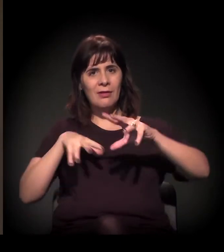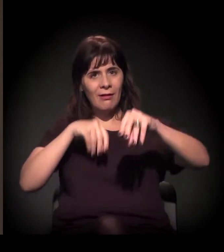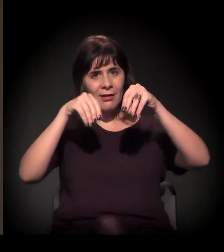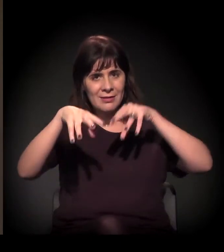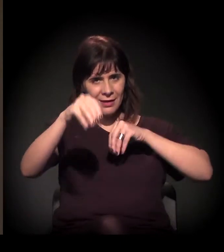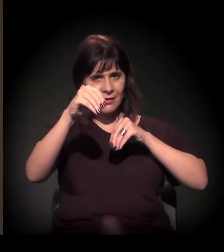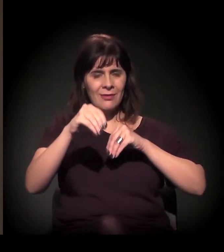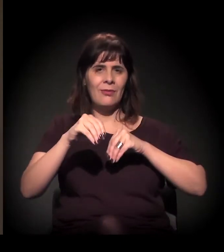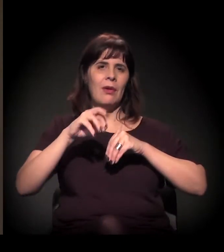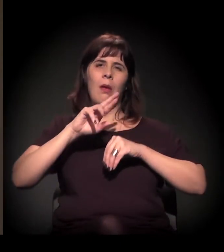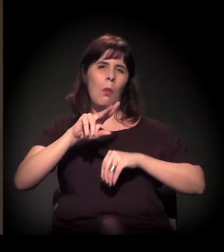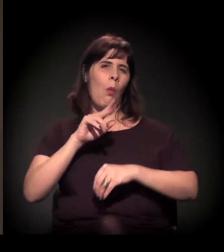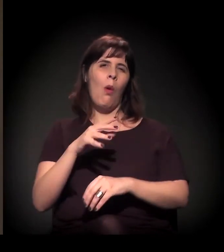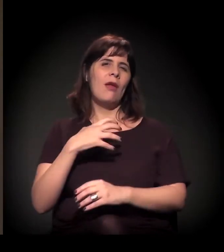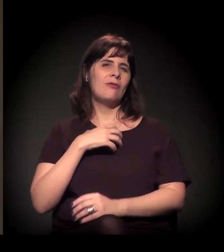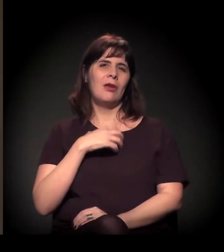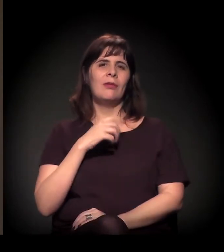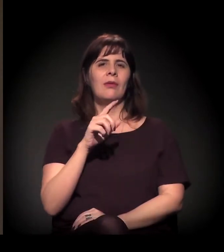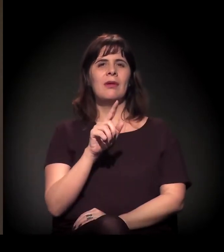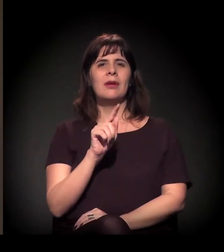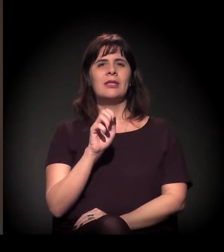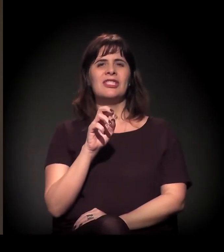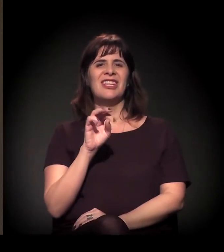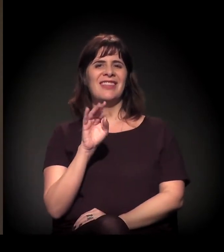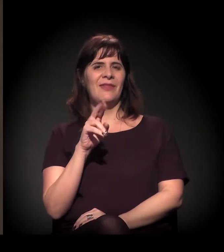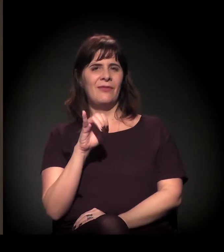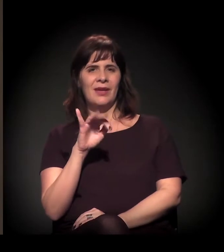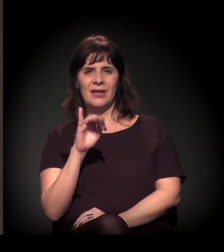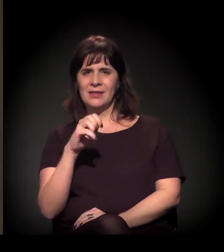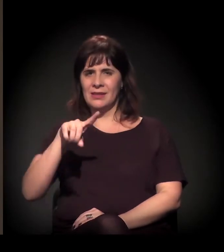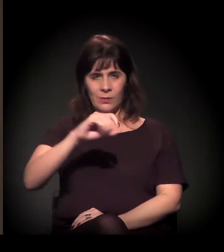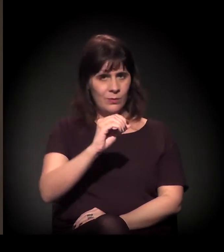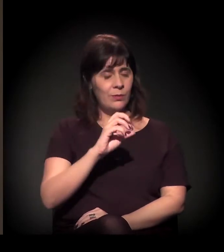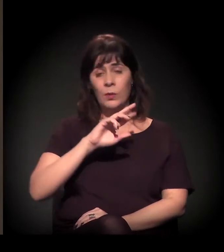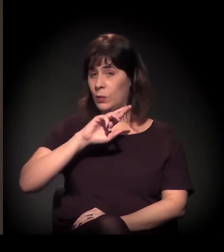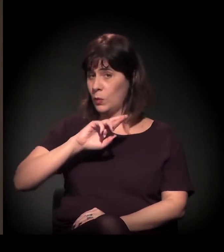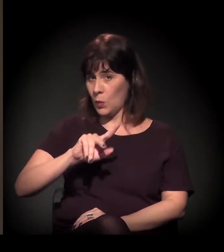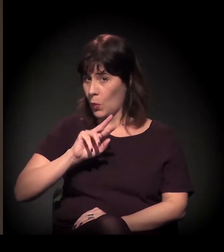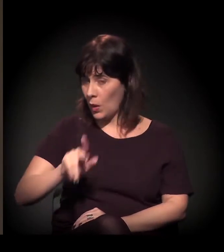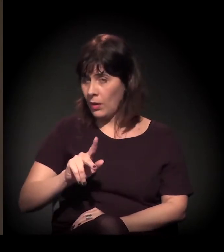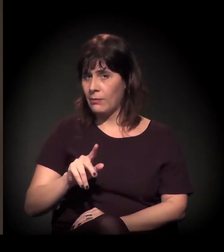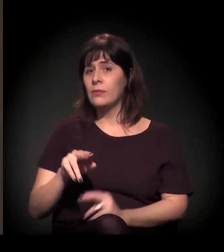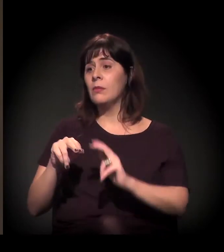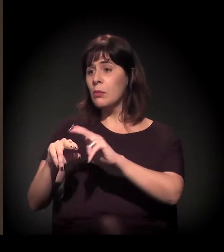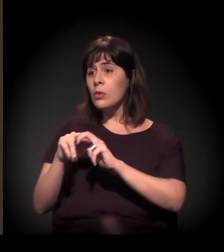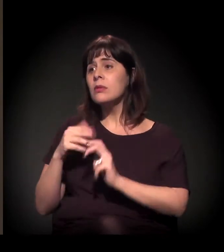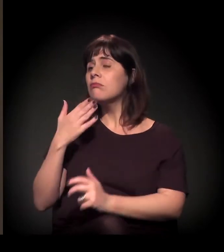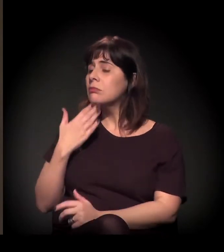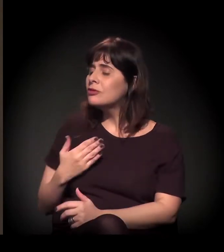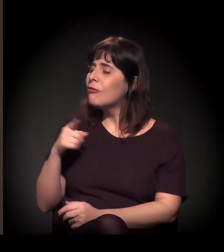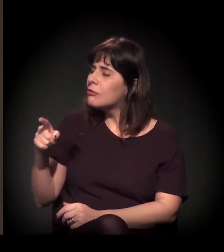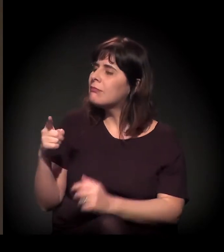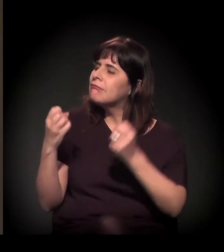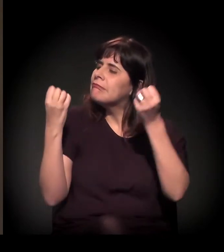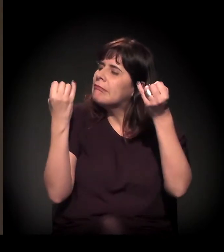Eu queria que você falasse um pouco sobre isso e sobre a sua experiência, já que por 40 anos trabalhou naquela região onde a Cracolândia se formou.